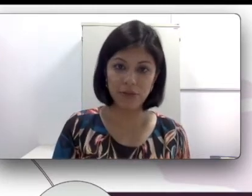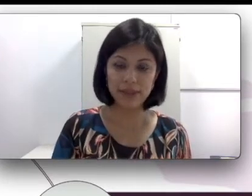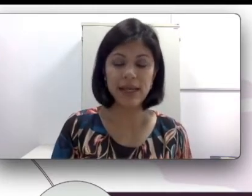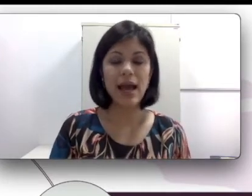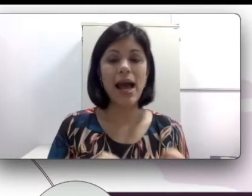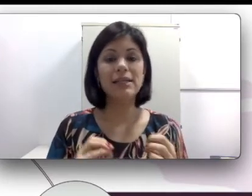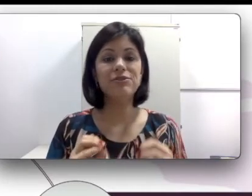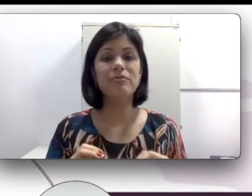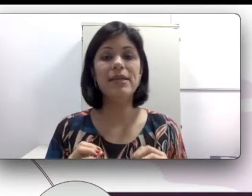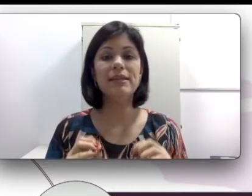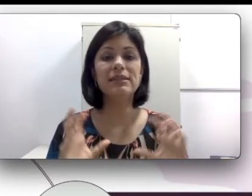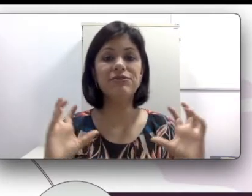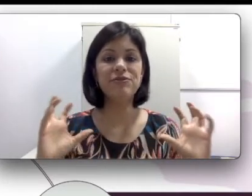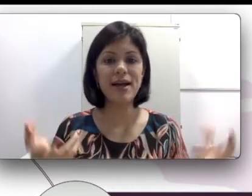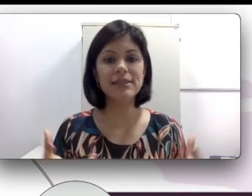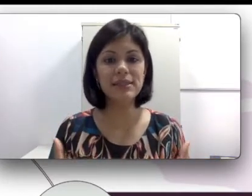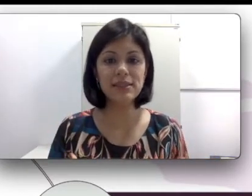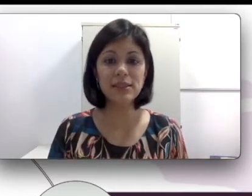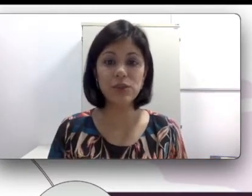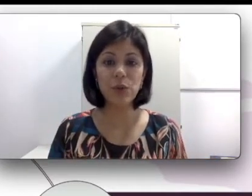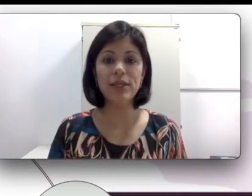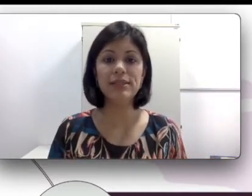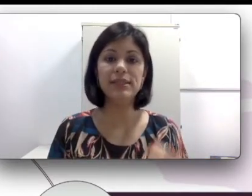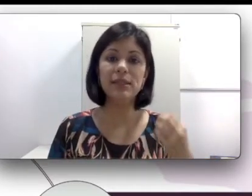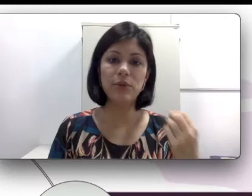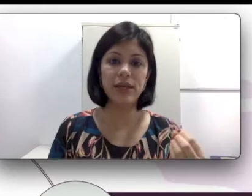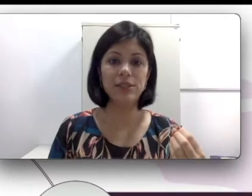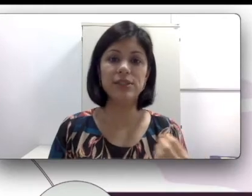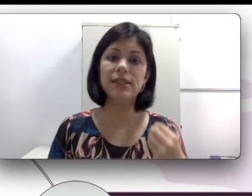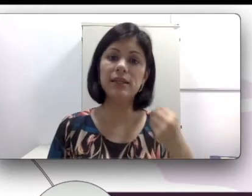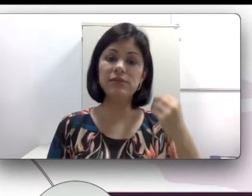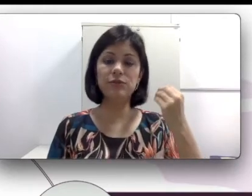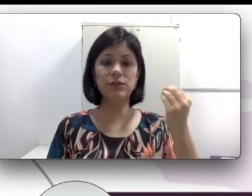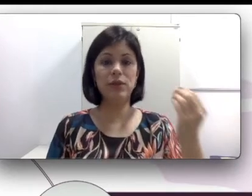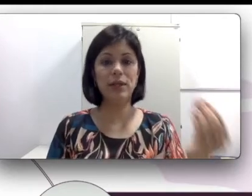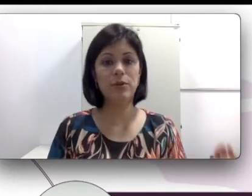aulas, as famílias fazem as escolhas das abordagens. Se elas vão escolher por uma